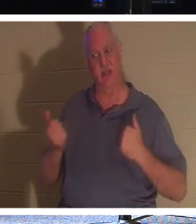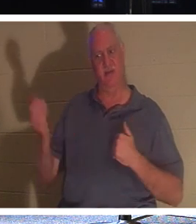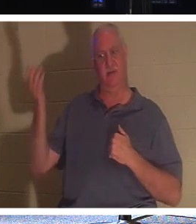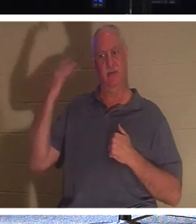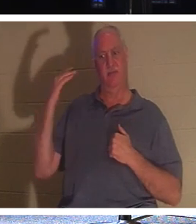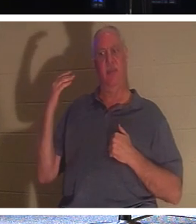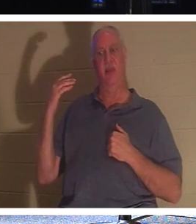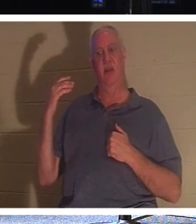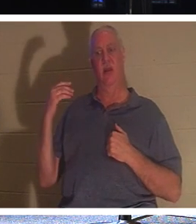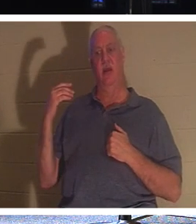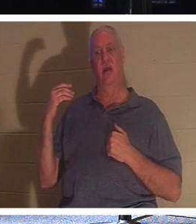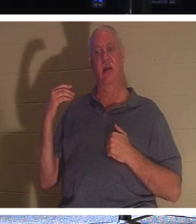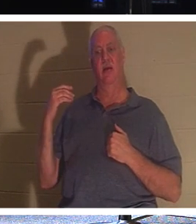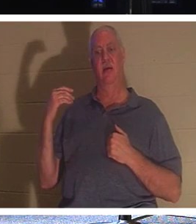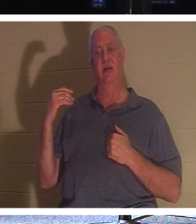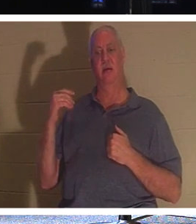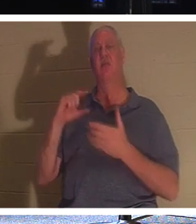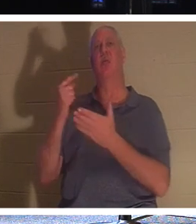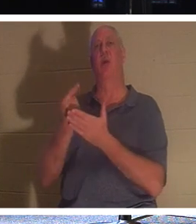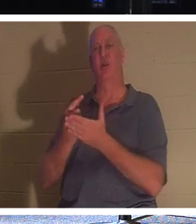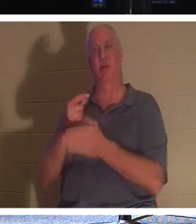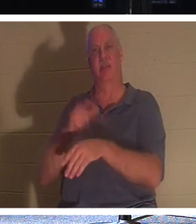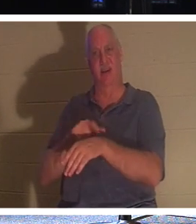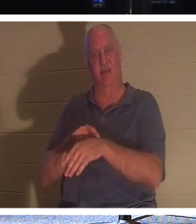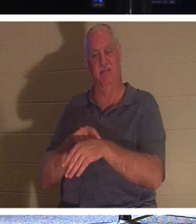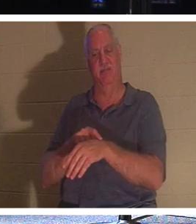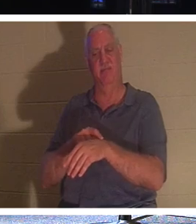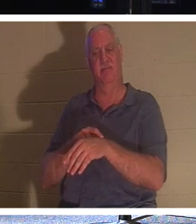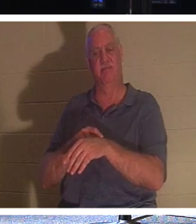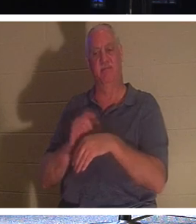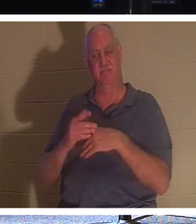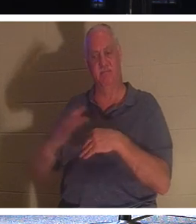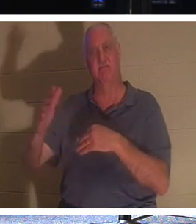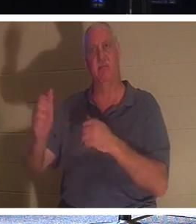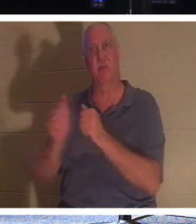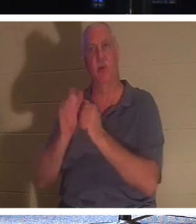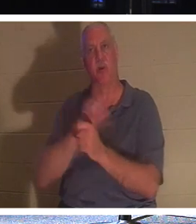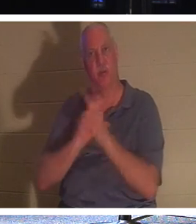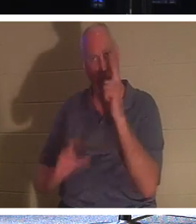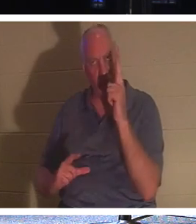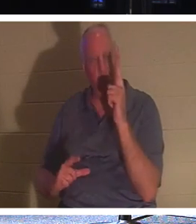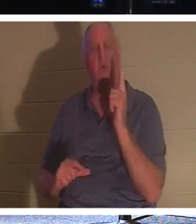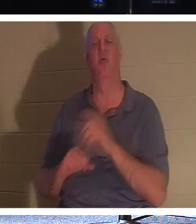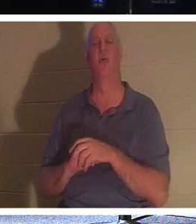Это выпускной день! Им предстоит быть с Господом. Они уезжают домой со своими близкими. Они